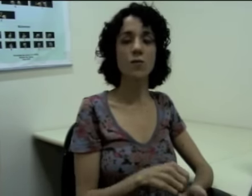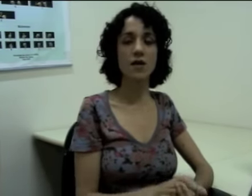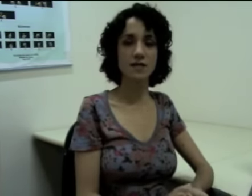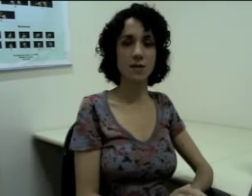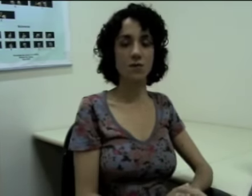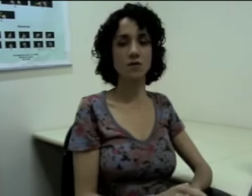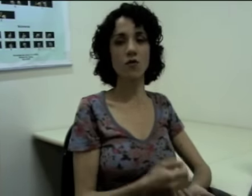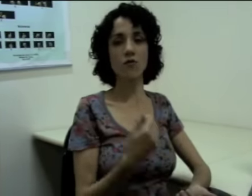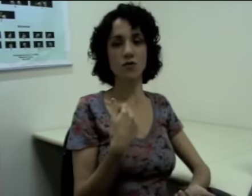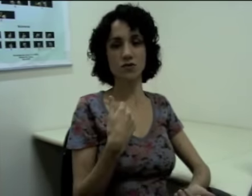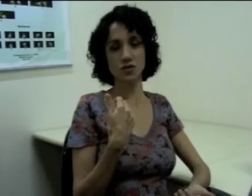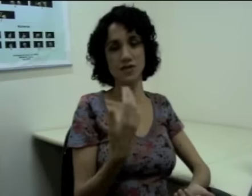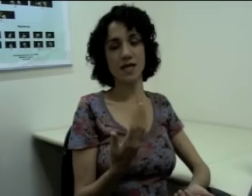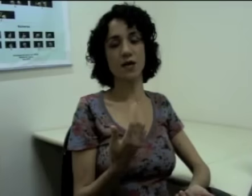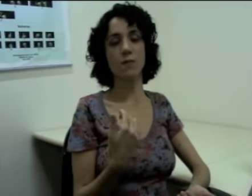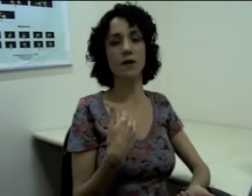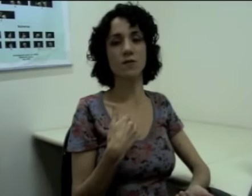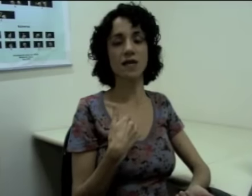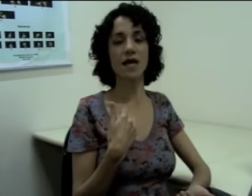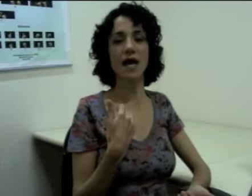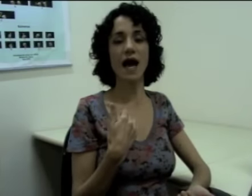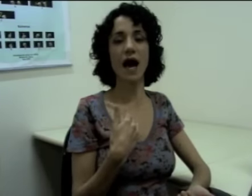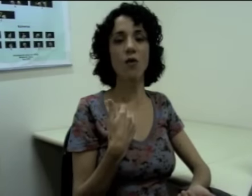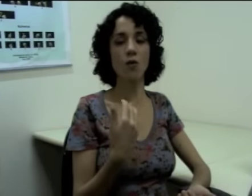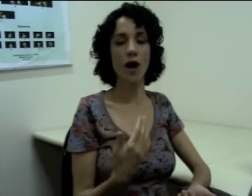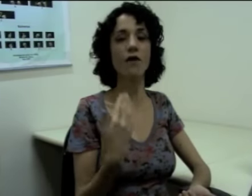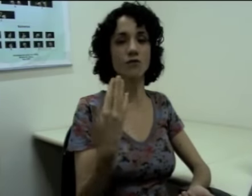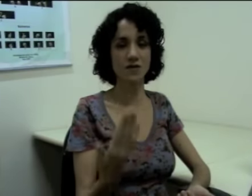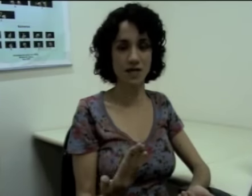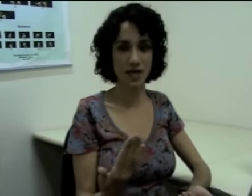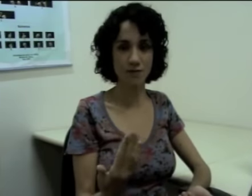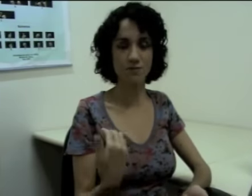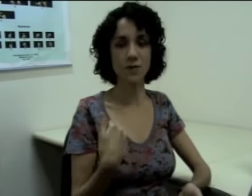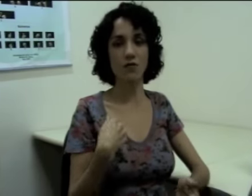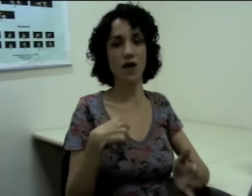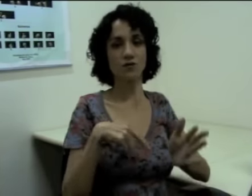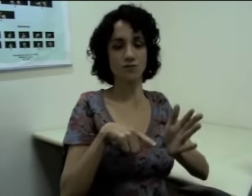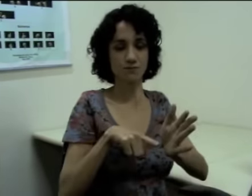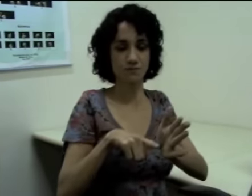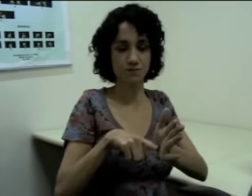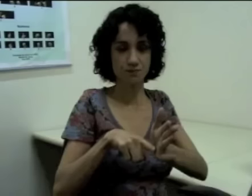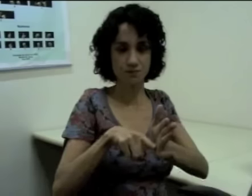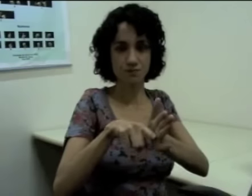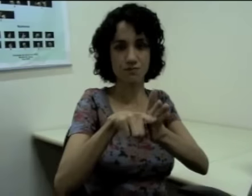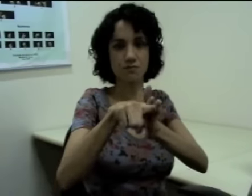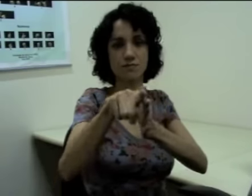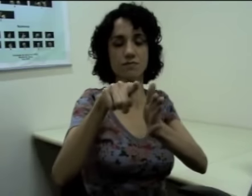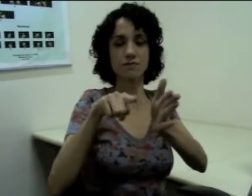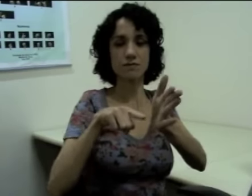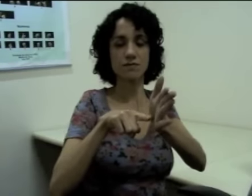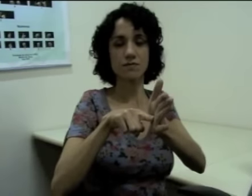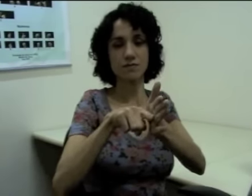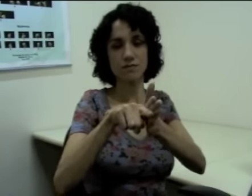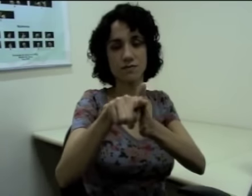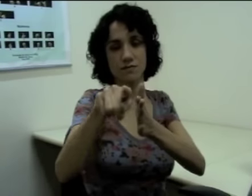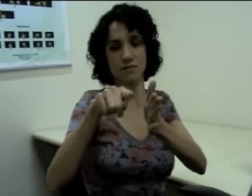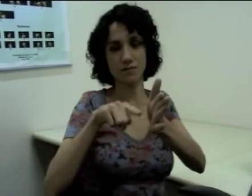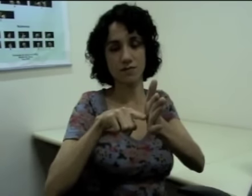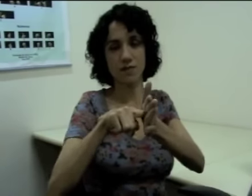Então, por exemplo, se eu for dizer que “eu perguntei algo a você” eu falo: (sinalização).